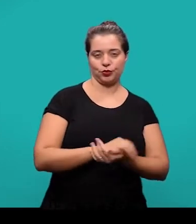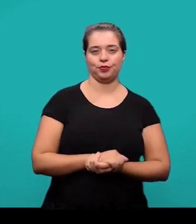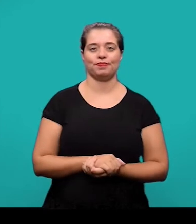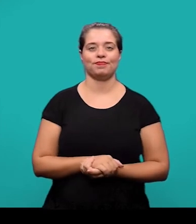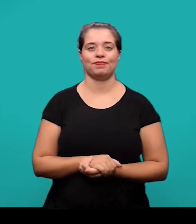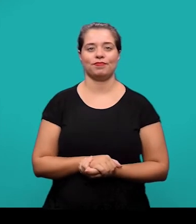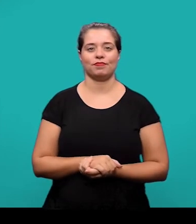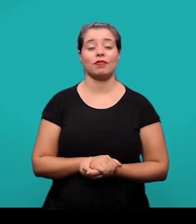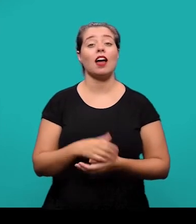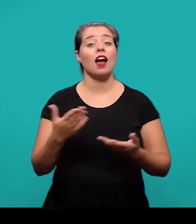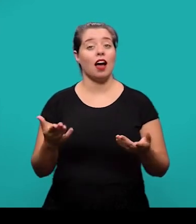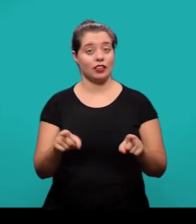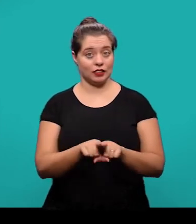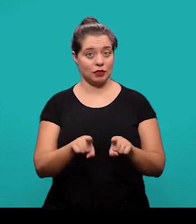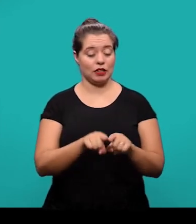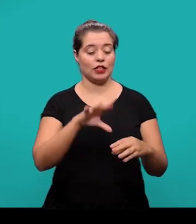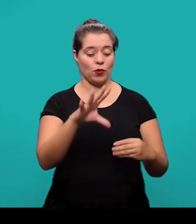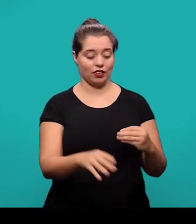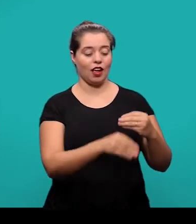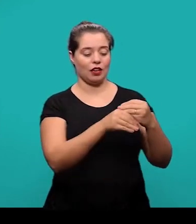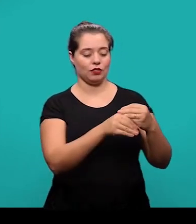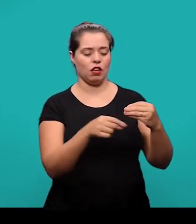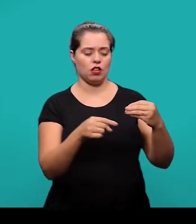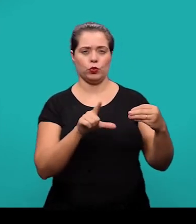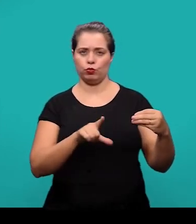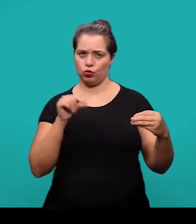O anexo também é um elemento opcional, mas se trata de um texto ou documento